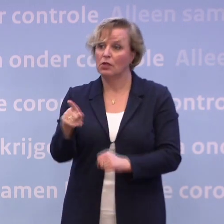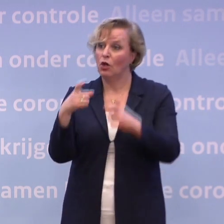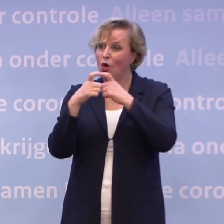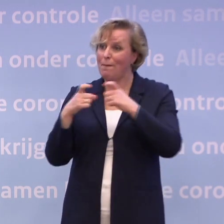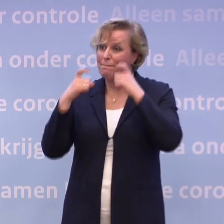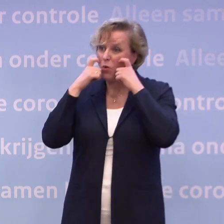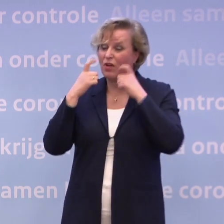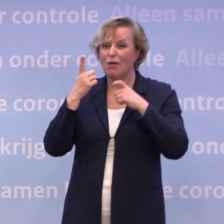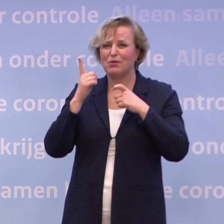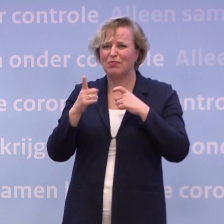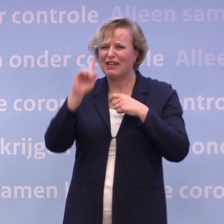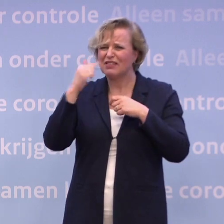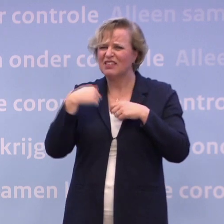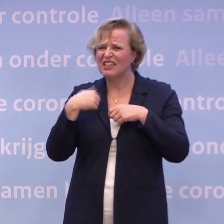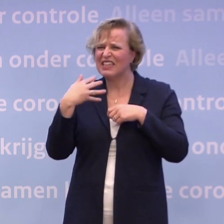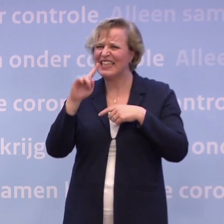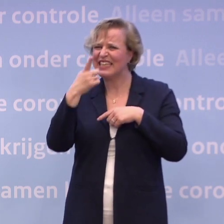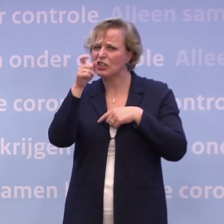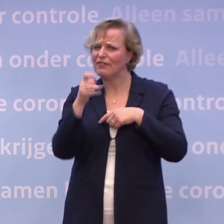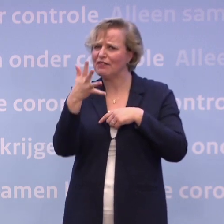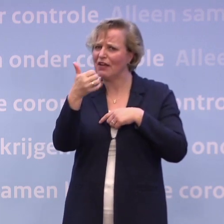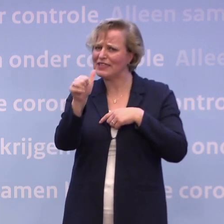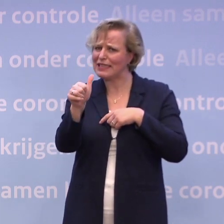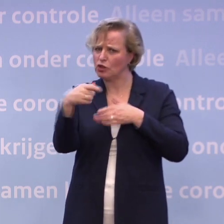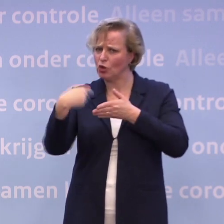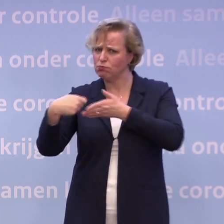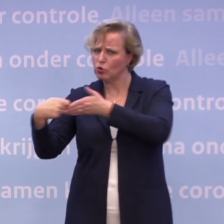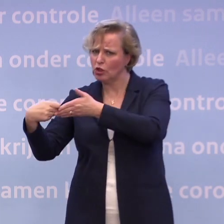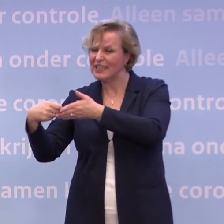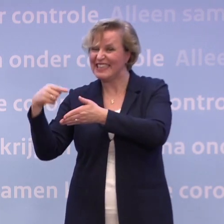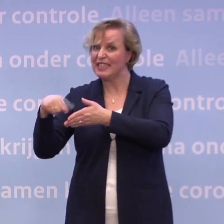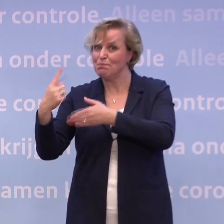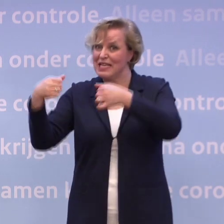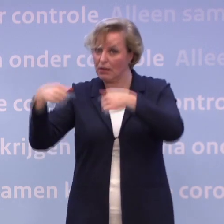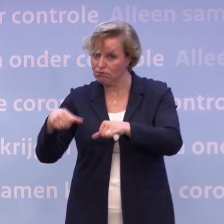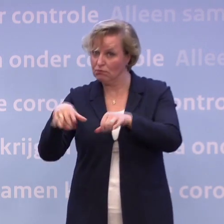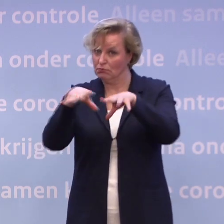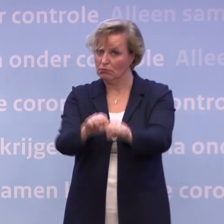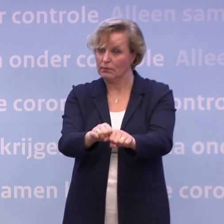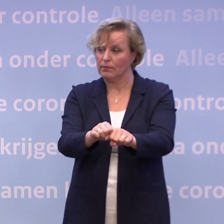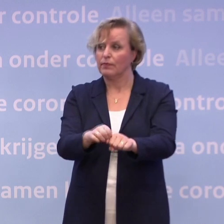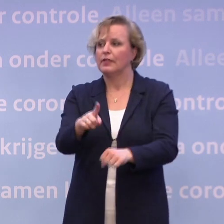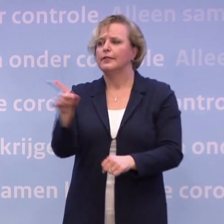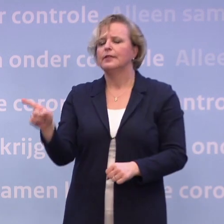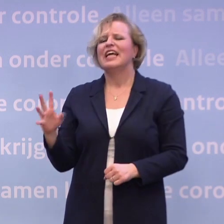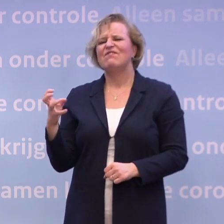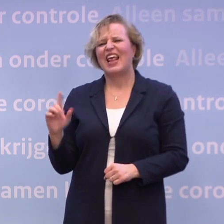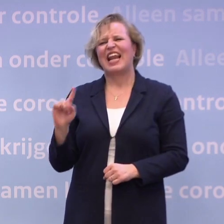...er waren uit m'n hoofd 65 boetes in de eerste week... ...dat daar strenger op zou moeten worden gehandhaafd? We hebben toen gezegd: Je wilt zo veel mogelijk in die eerste periode...